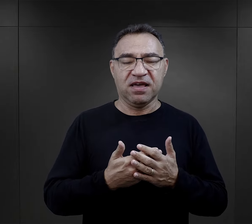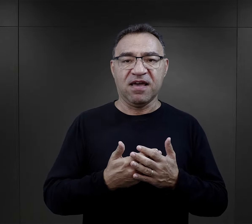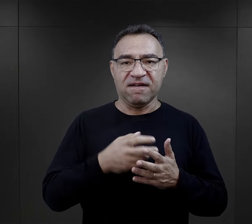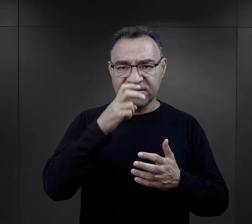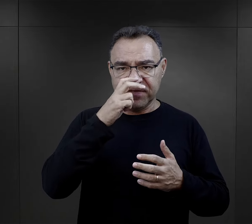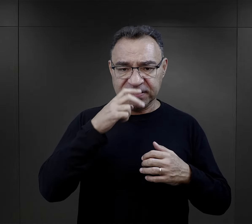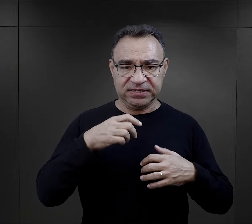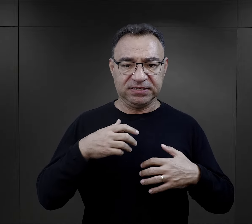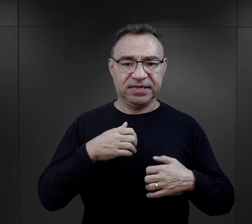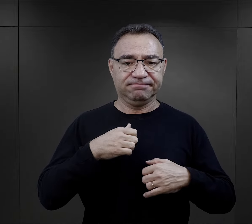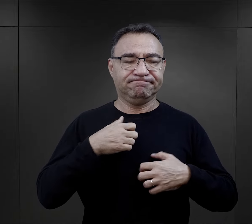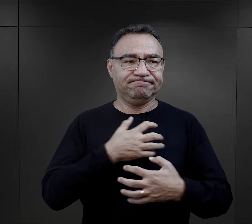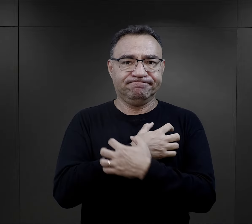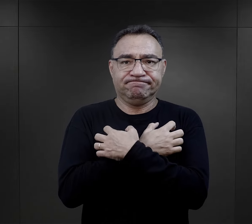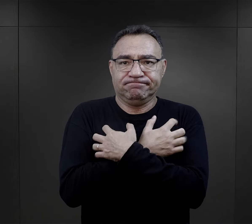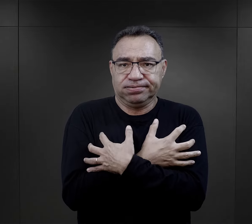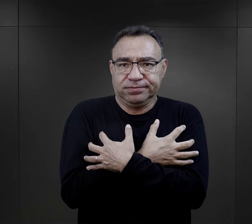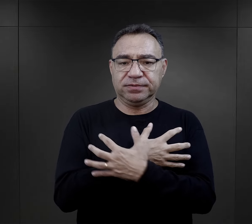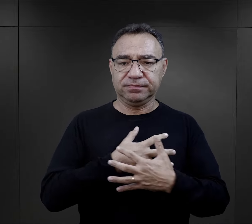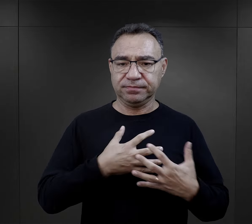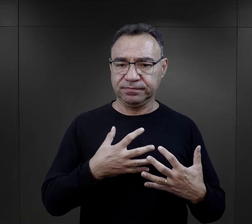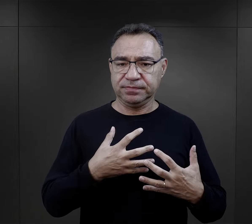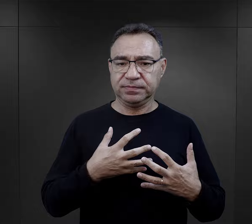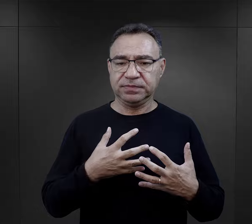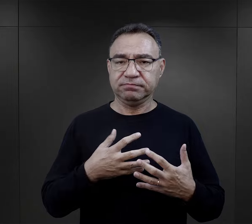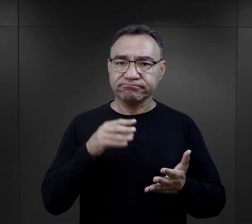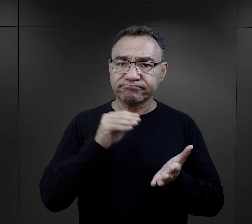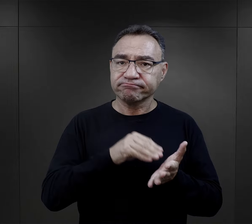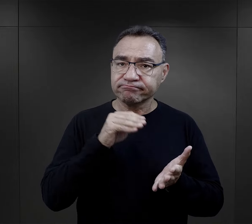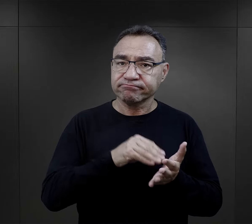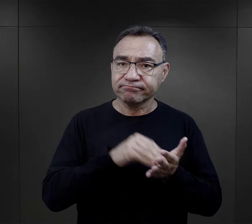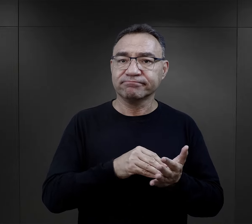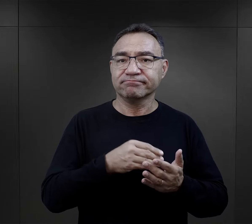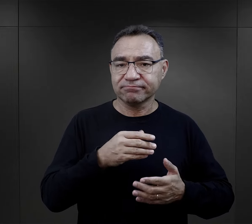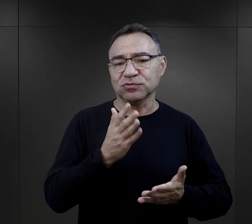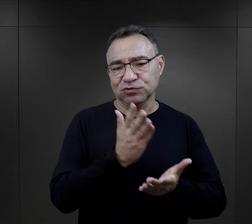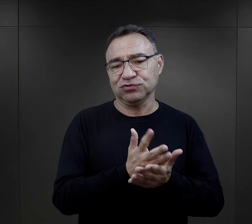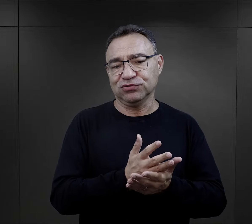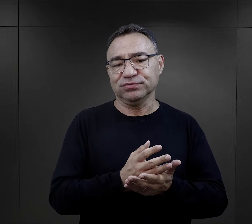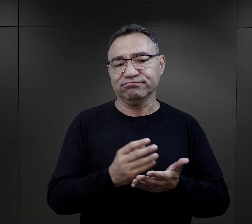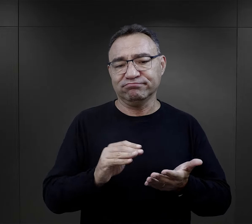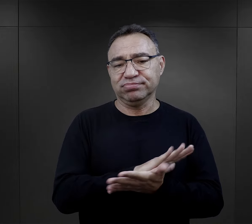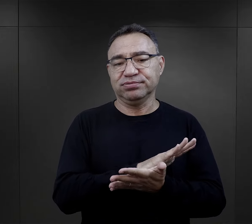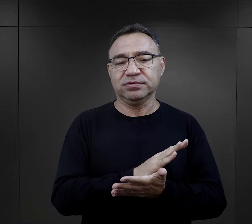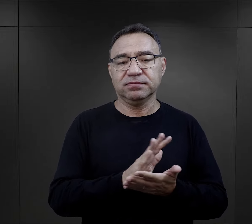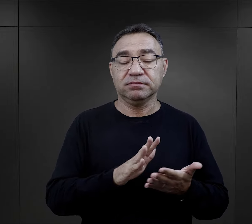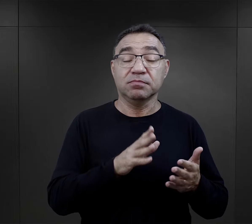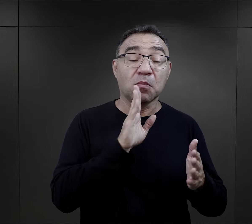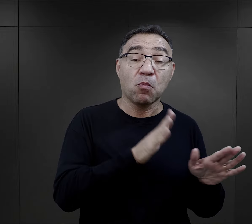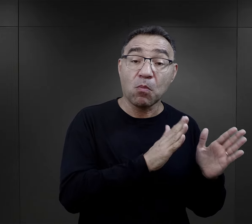Zachowanie tężyzny fizycznej, zachowanie, w ogóle pewne zwyczaje, które mieli wypracowane